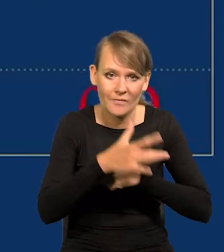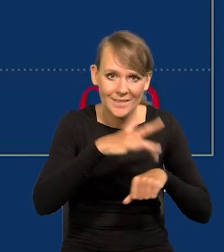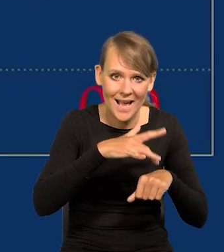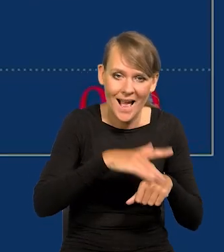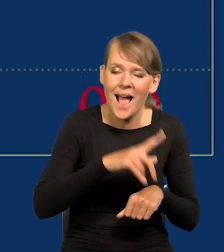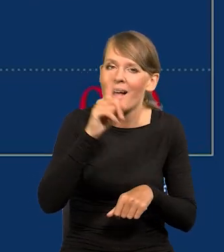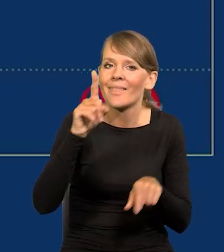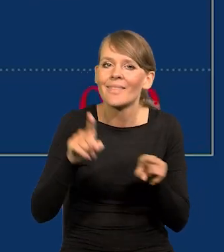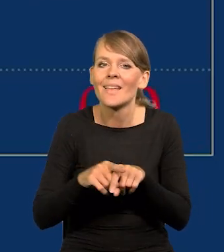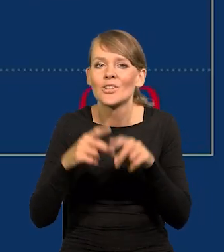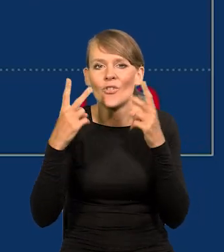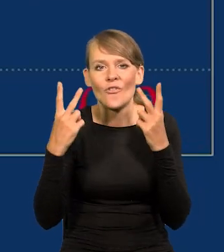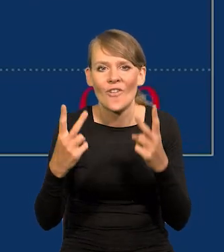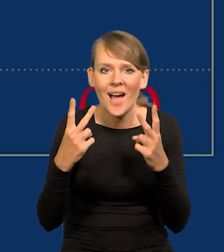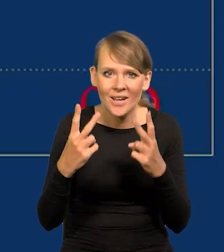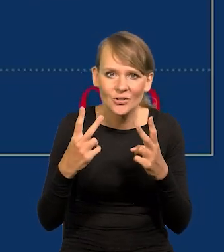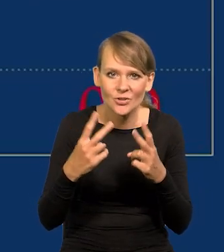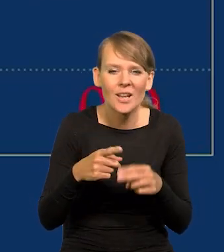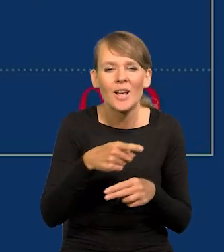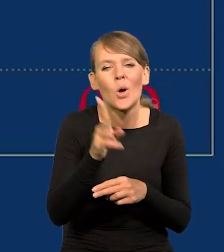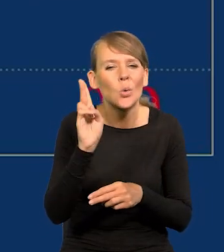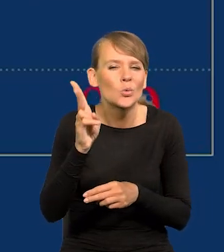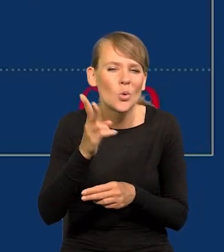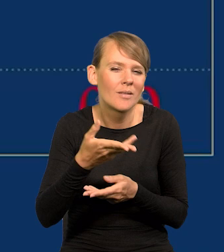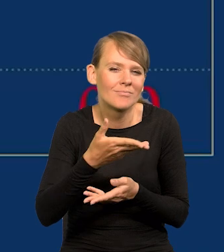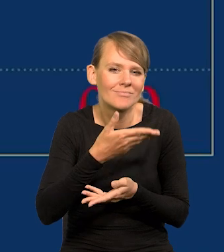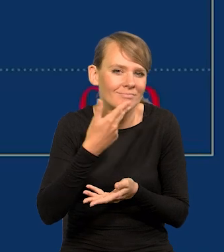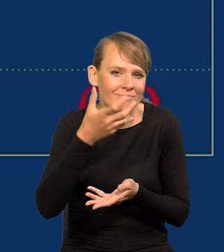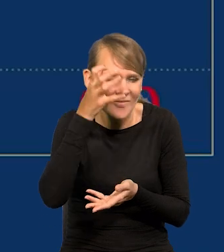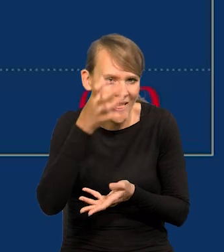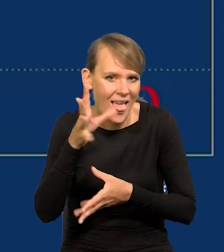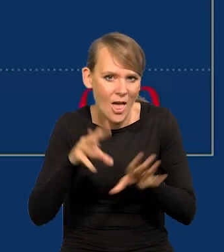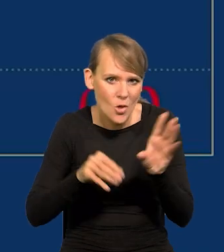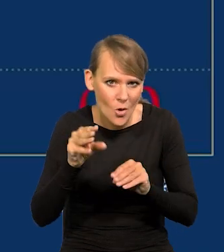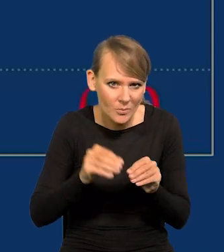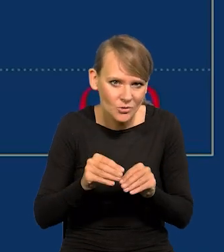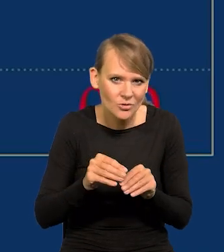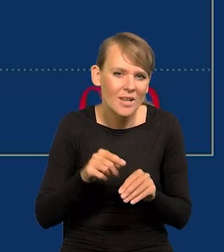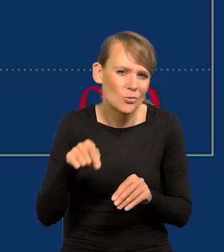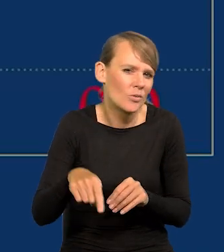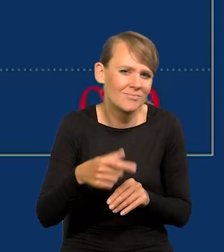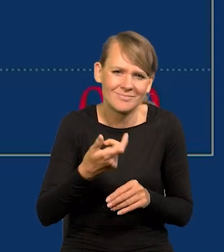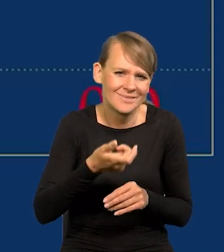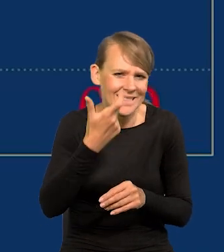Ale ważny jest też, szczególnie tu mówię do nie ekonomistów, a takich jest przynajmniej kilkuset tysięcy,